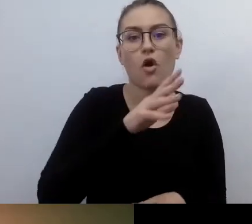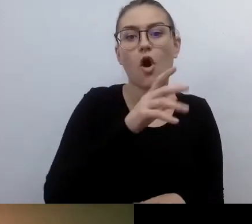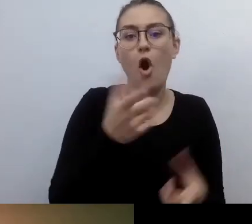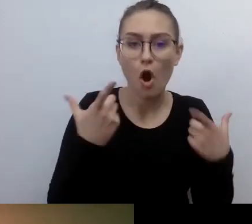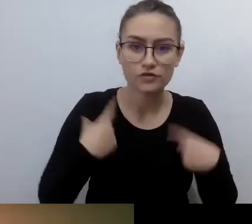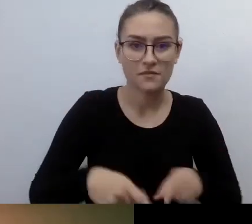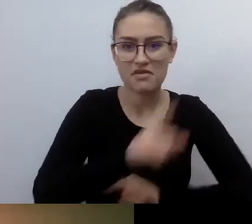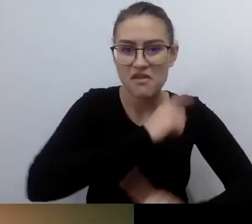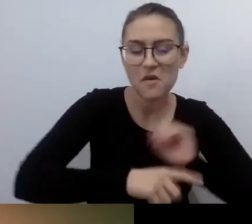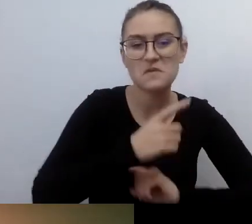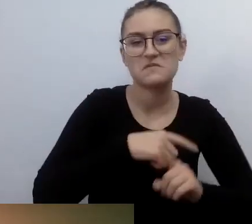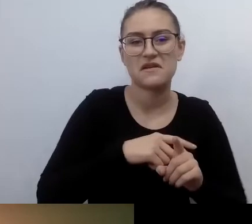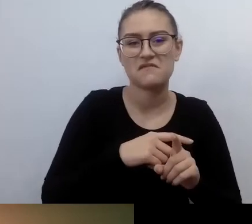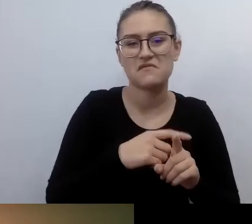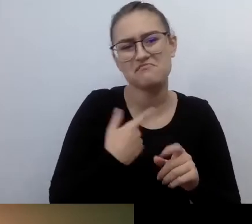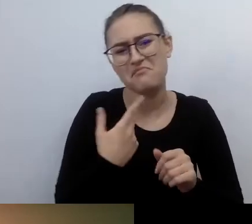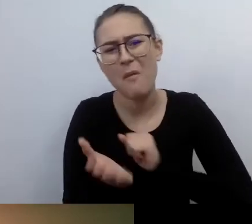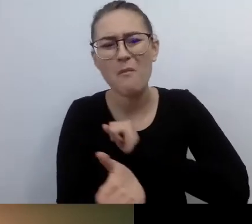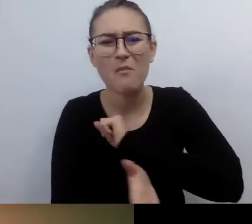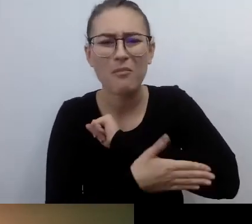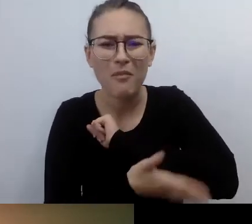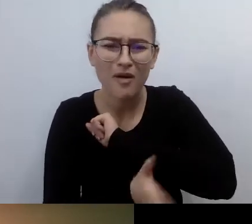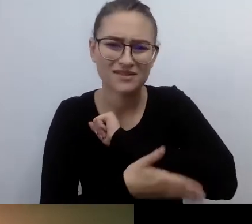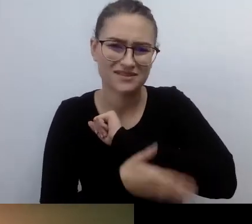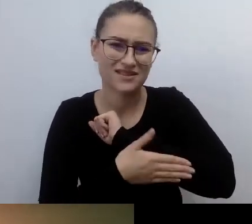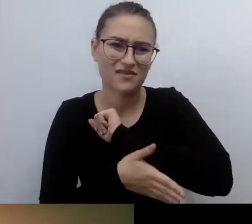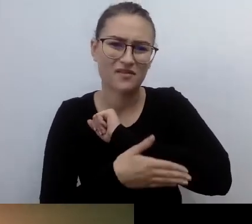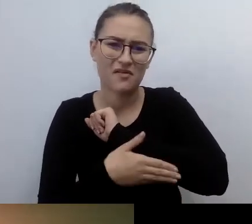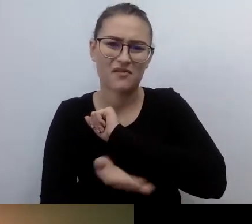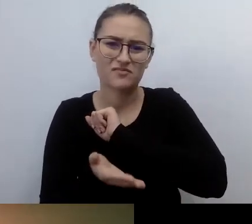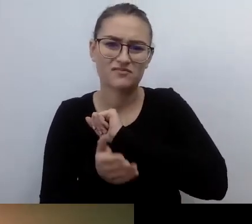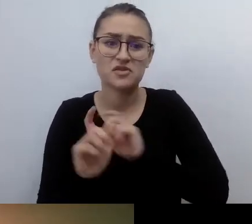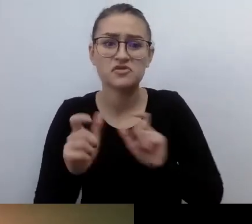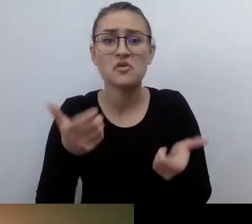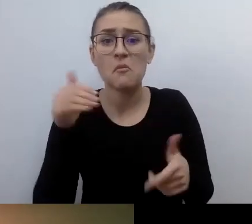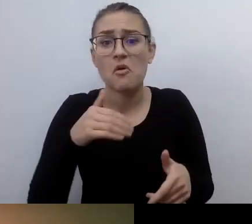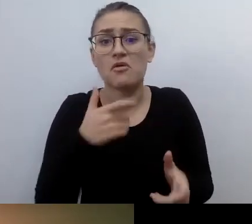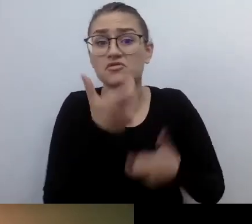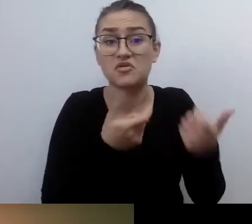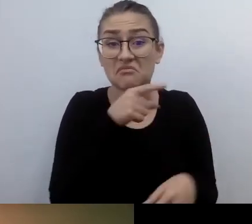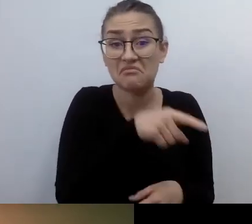Na temat ich potrzeb, tego, co możemy dla nich zrobić. Wokół mnie nie było ani jednej osoby z niepełnosprawnością.